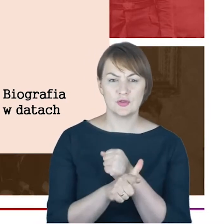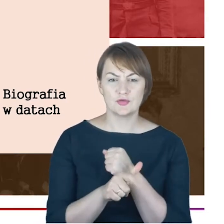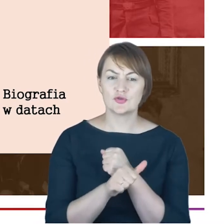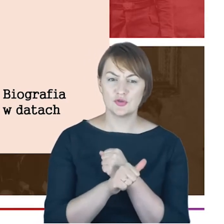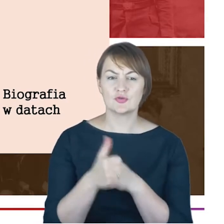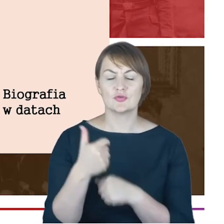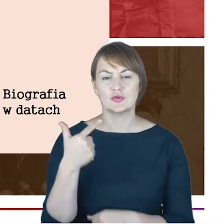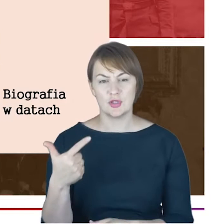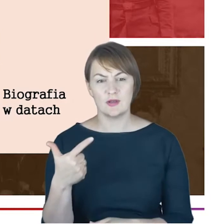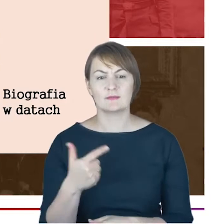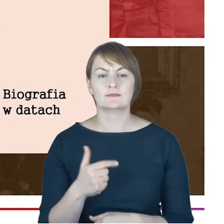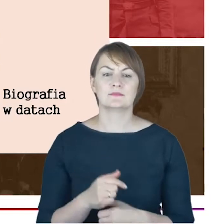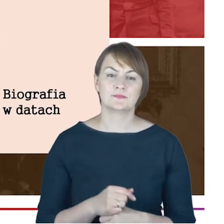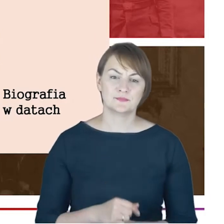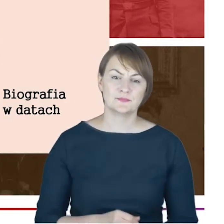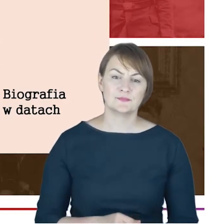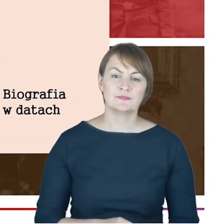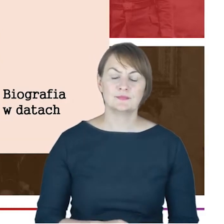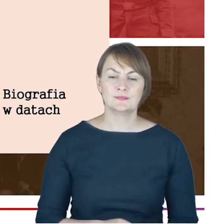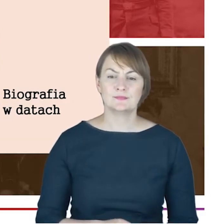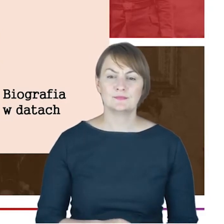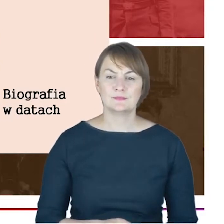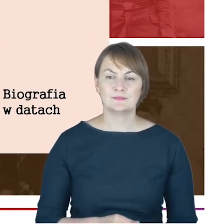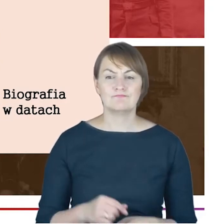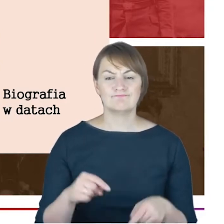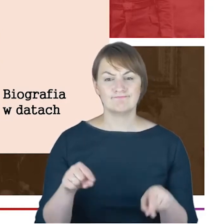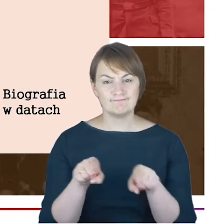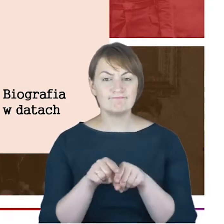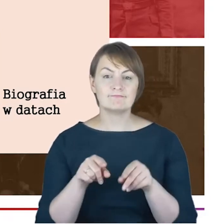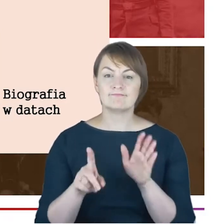jeszcze uczęszczał do berlińskiej szkoły